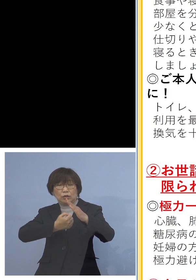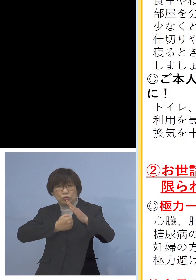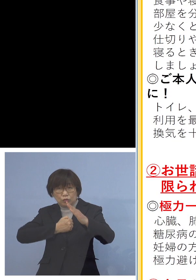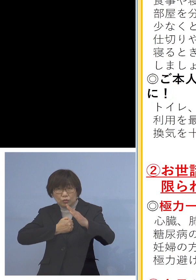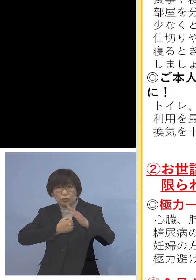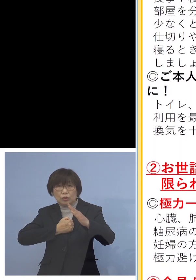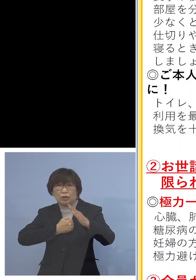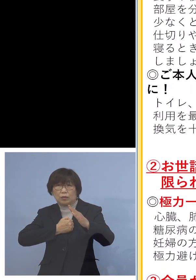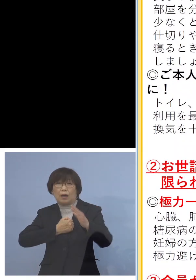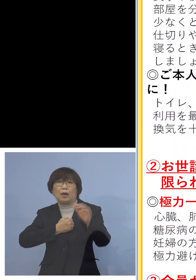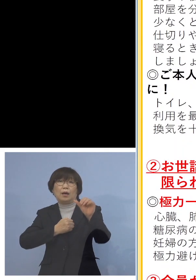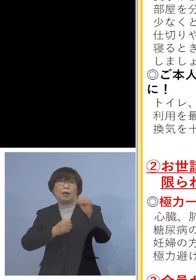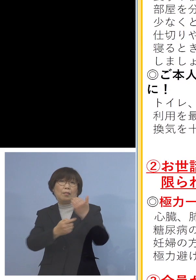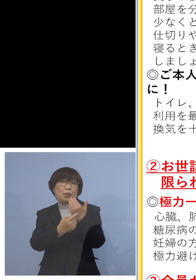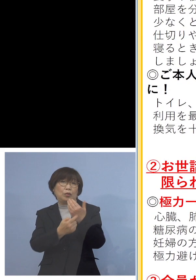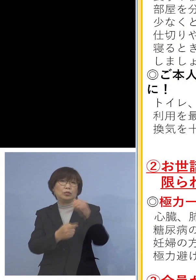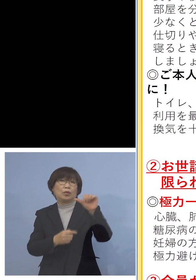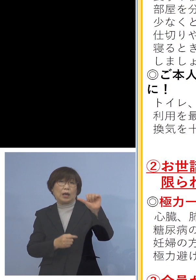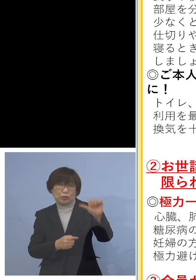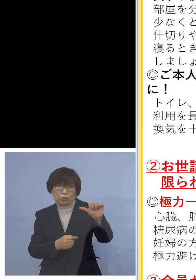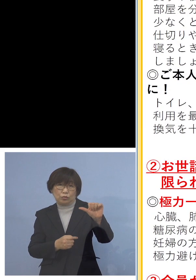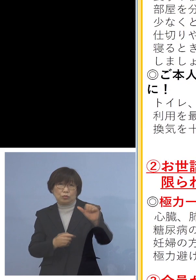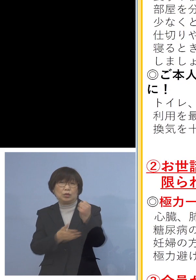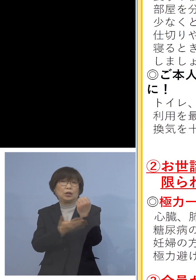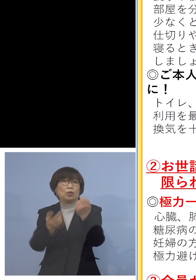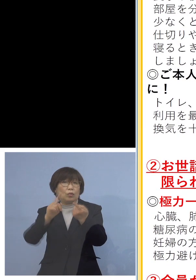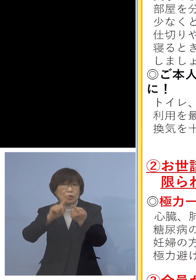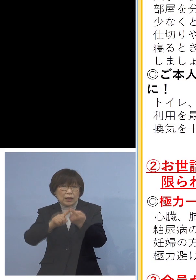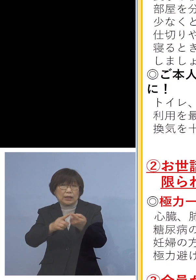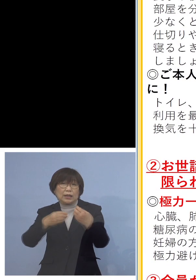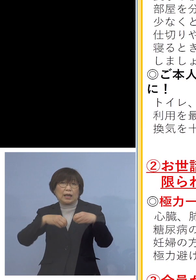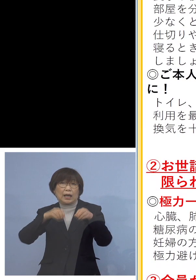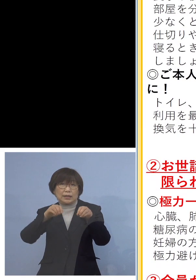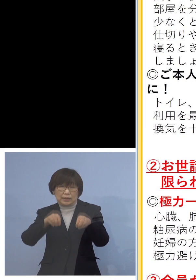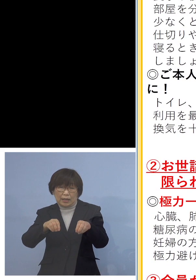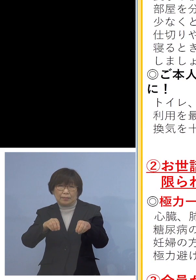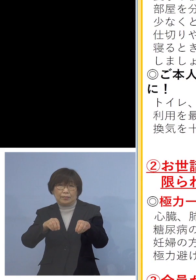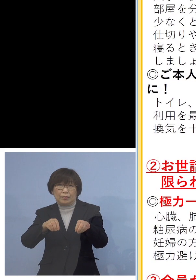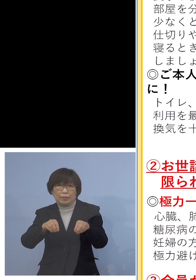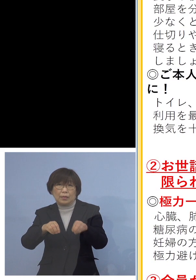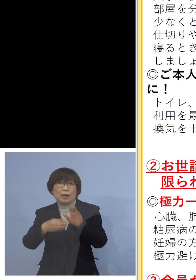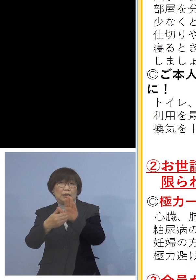まずは基本的な感染防止対策という 手洗い、うがいの励行